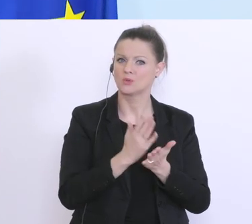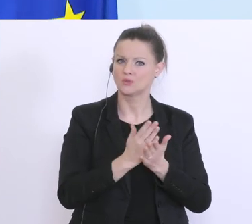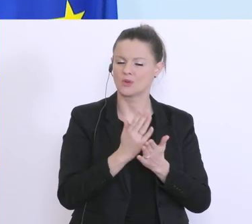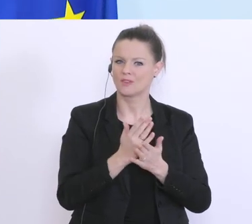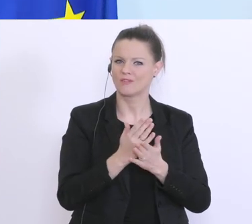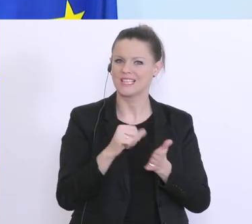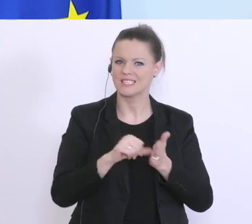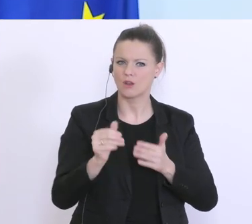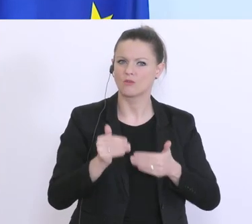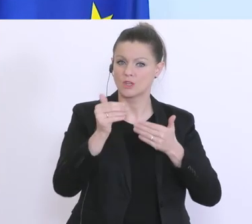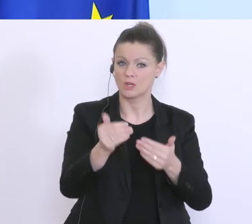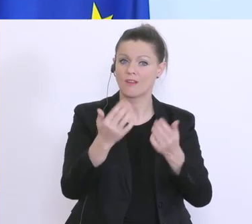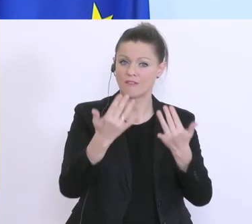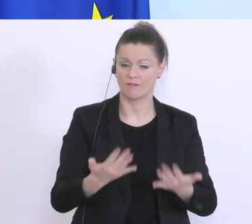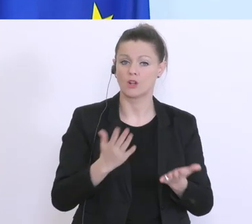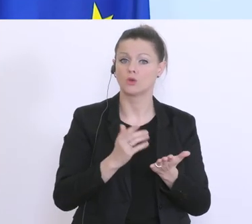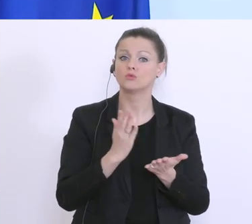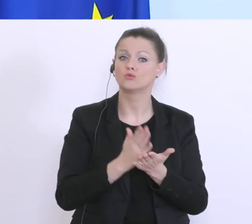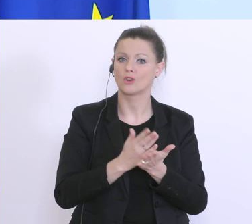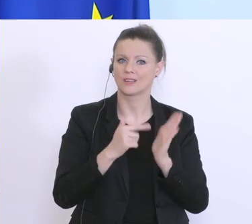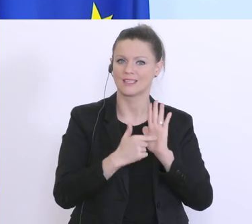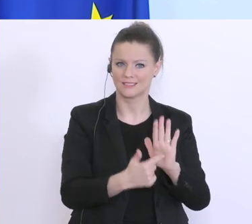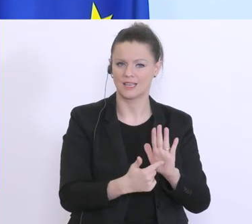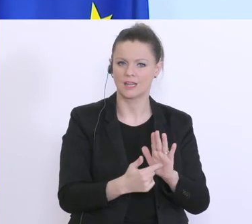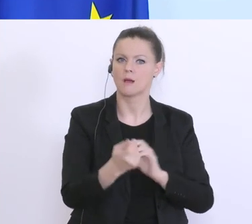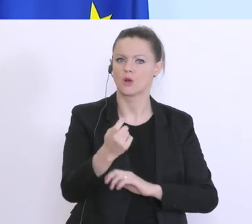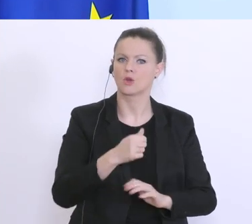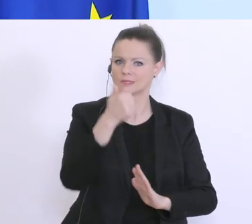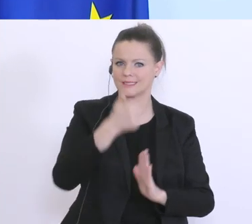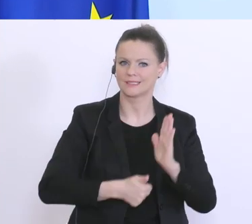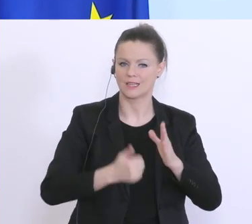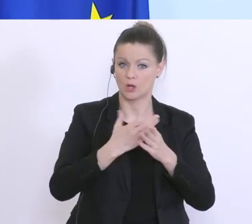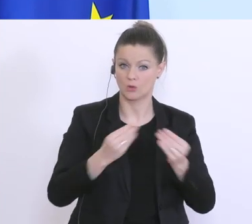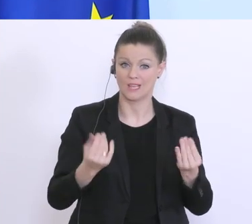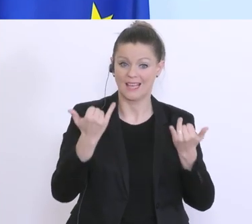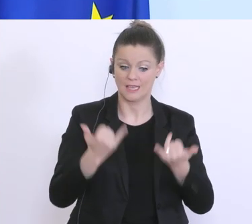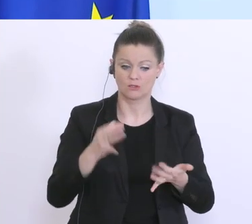aber wir werden eine einheitliche Lösung auf den Tisch legen. Da arbeiten wir auch zur Stunden daran, gehe davon aus,